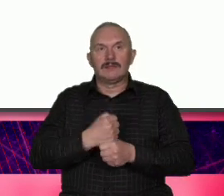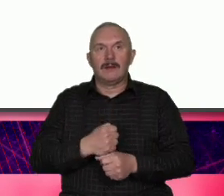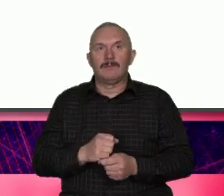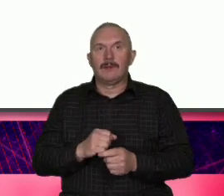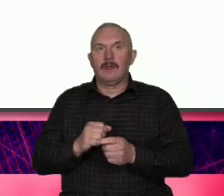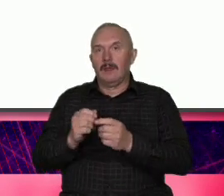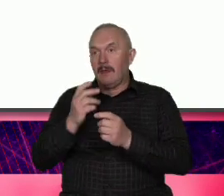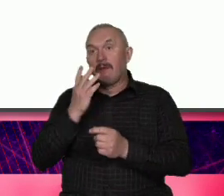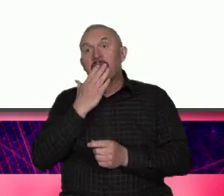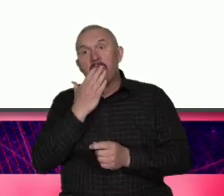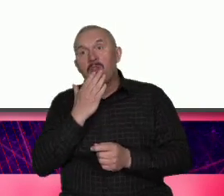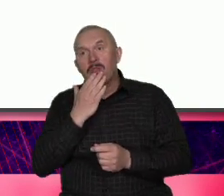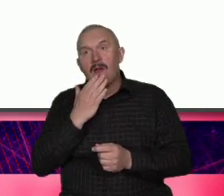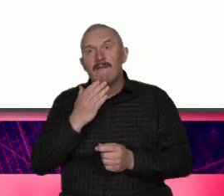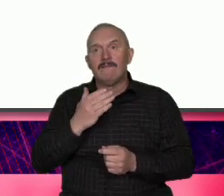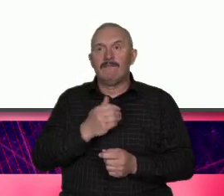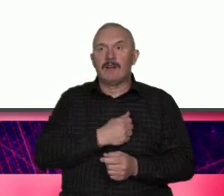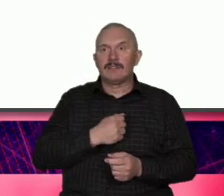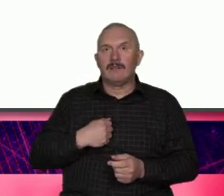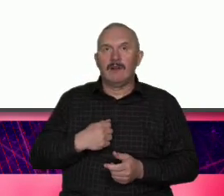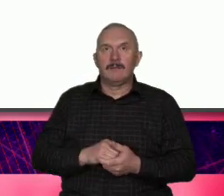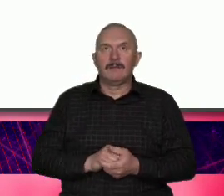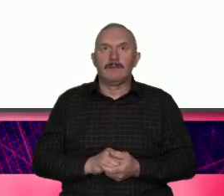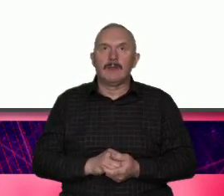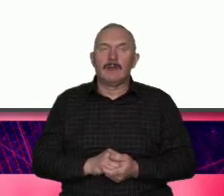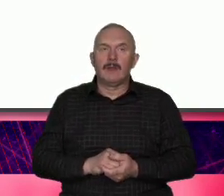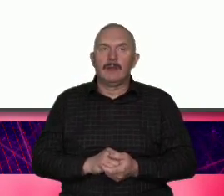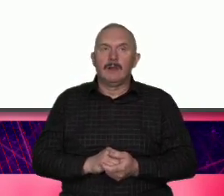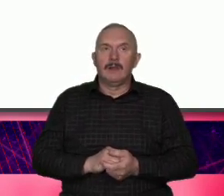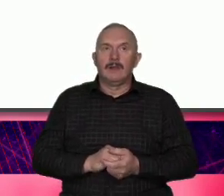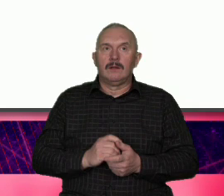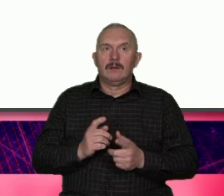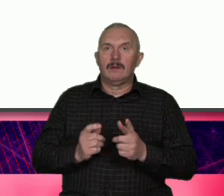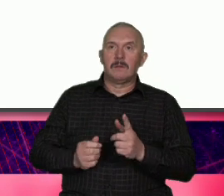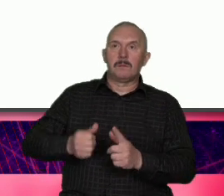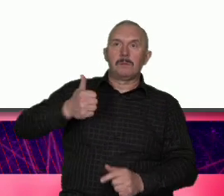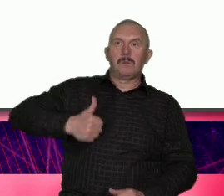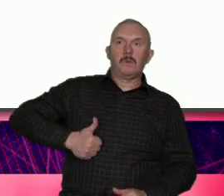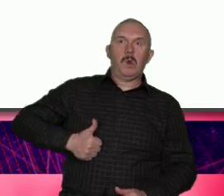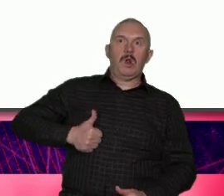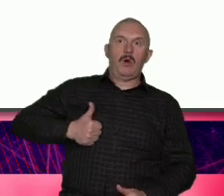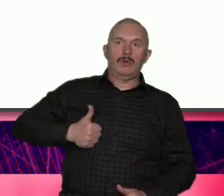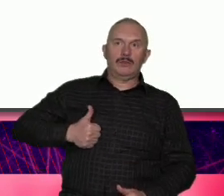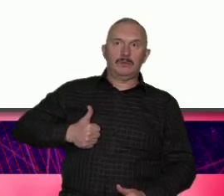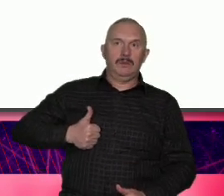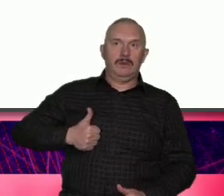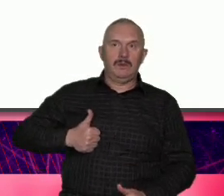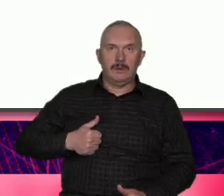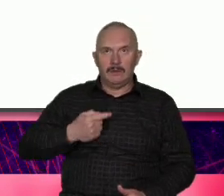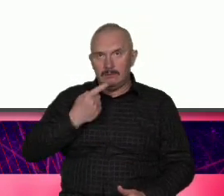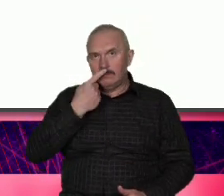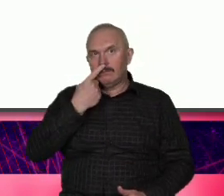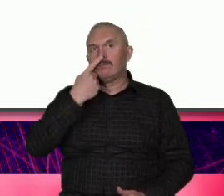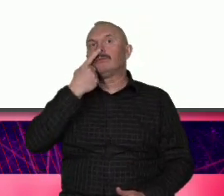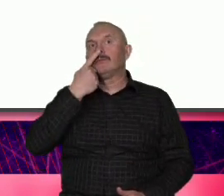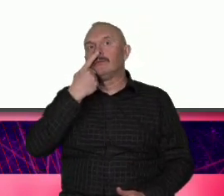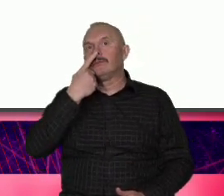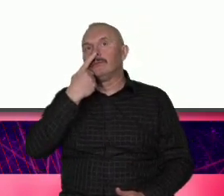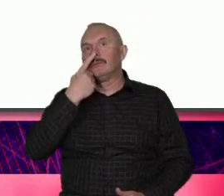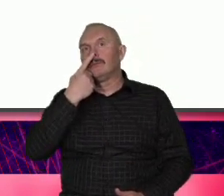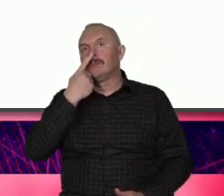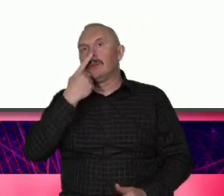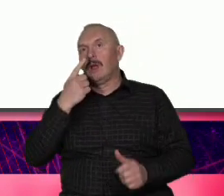Warszawy może tak że od egoizmu żech doto wspólnotowych ale gdyby